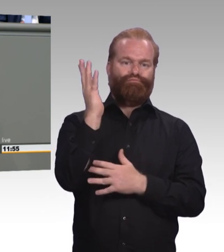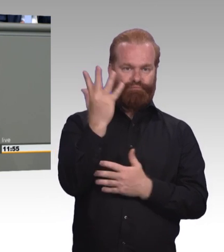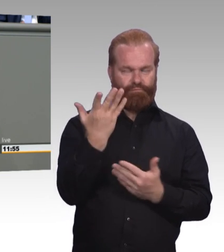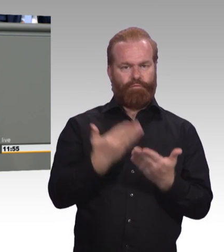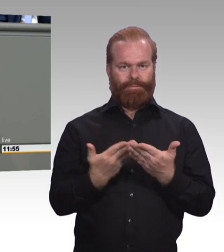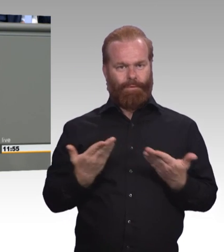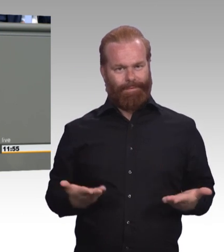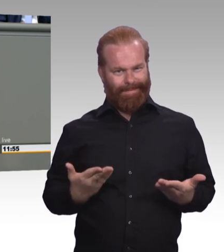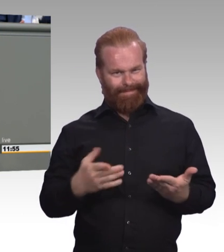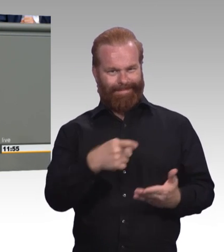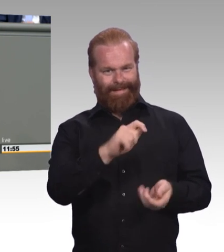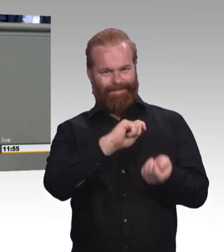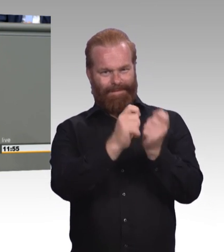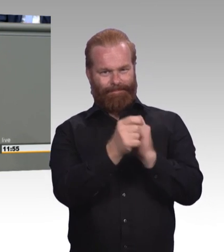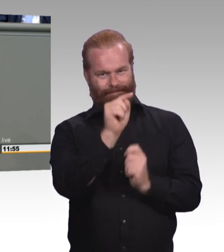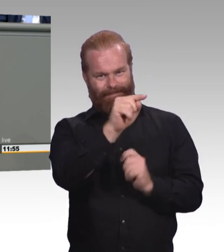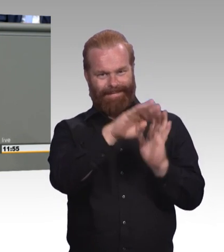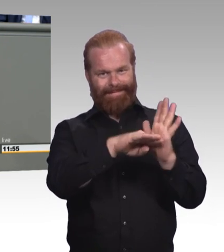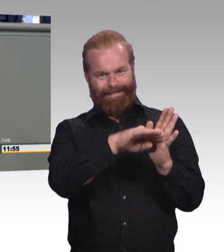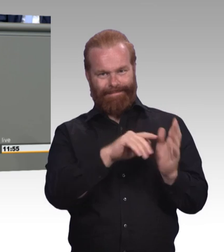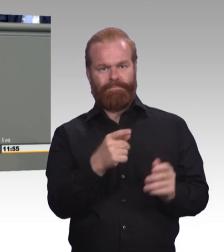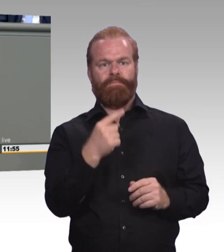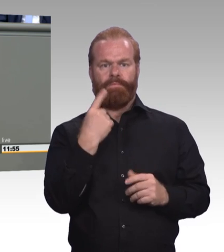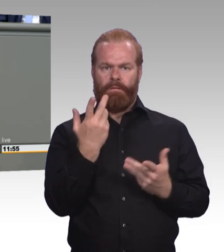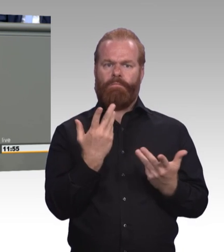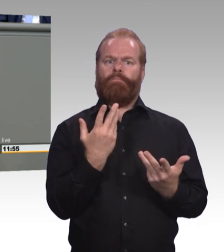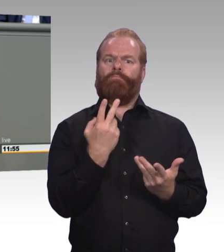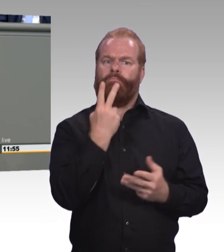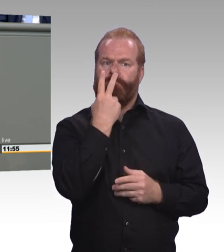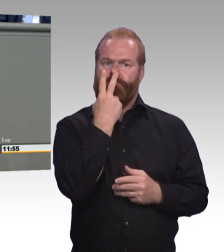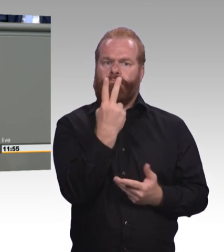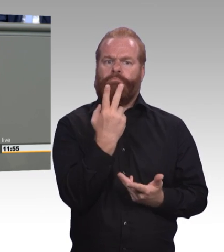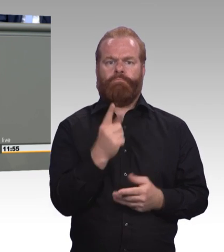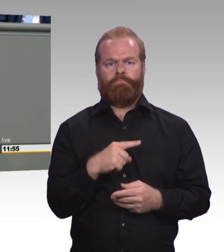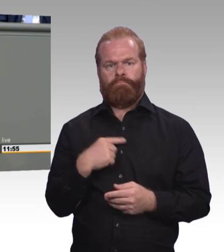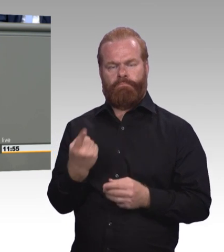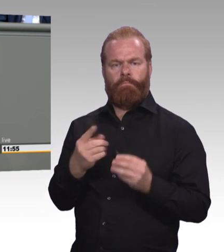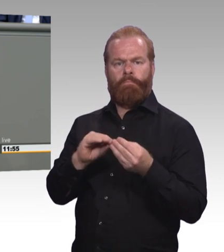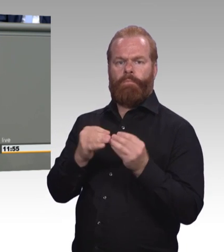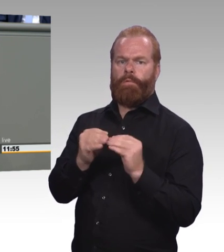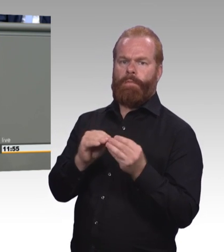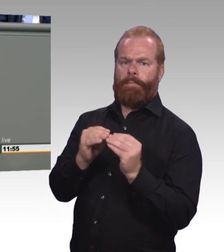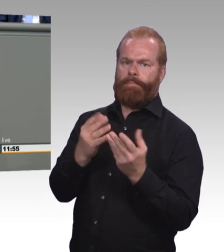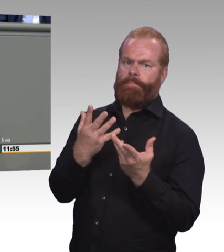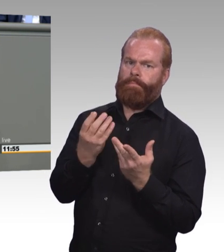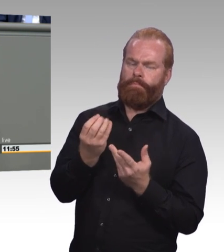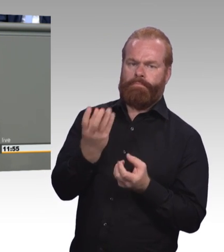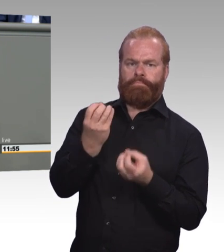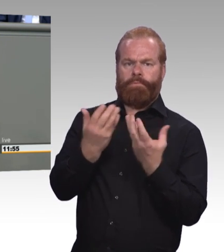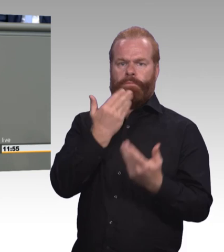auch die berufliche Bildung hängt einen beträchtlichen Teil junger Menschen von guter Ausbildung ab.